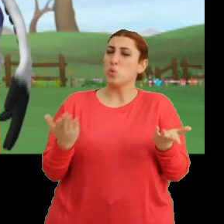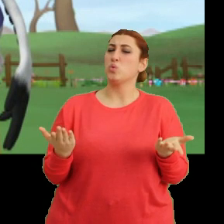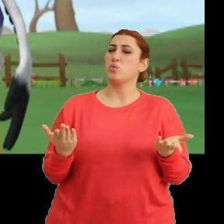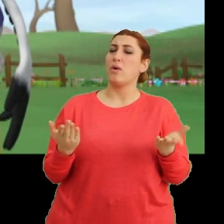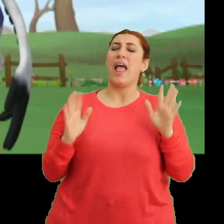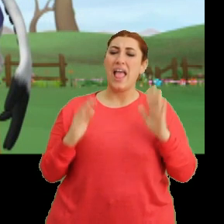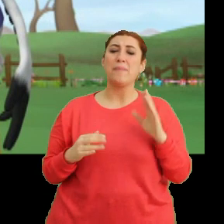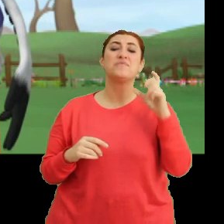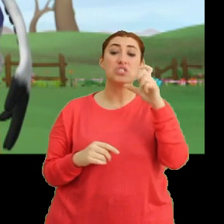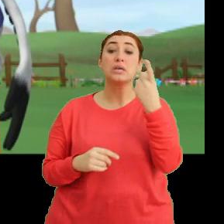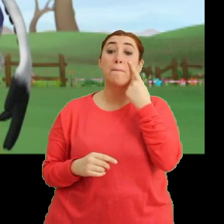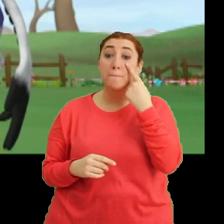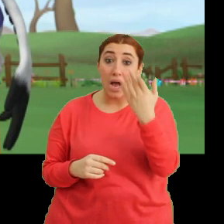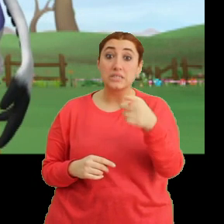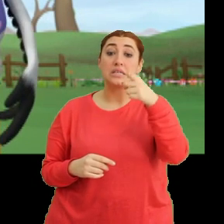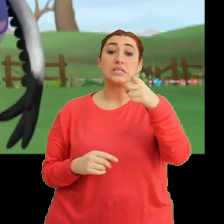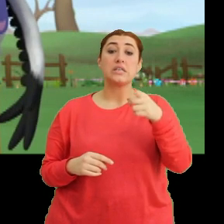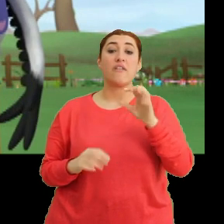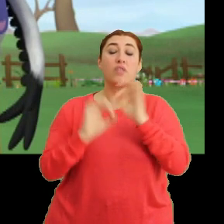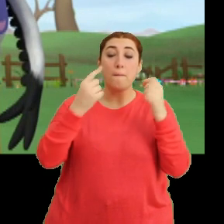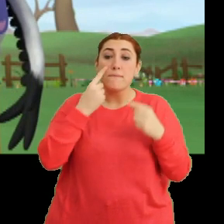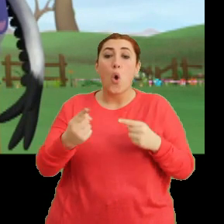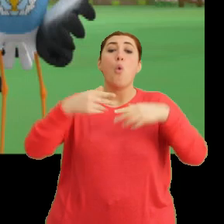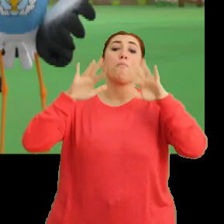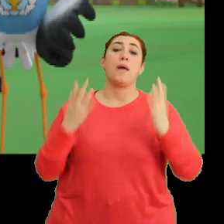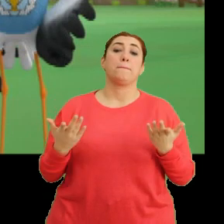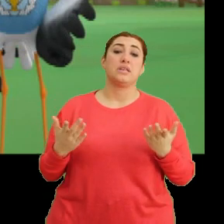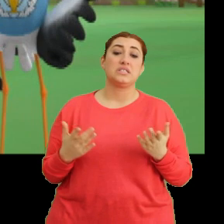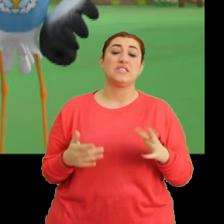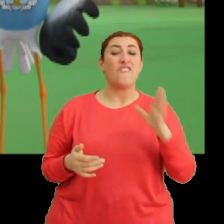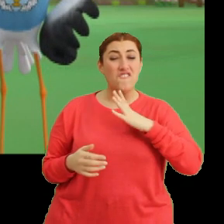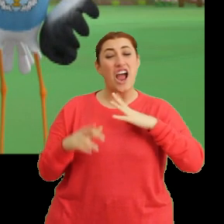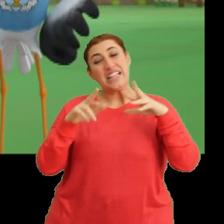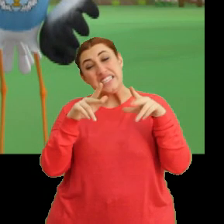Hem Ciciki baksana... ...sen bile tam görmemişsin. Vardı sanki diyorsun.